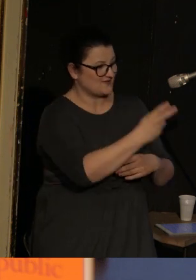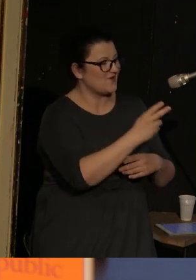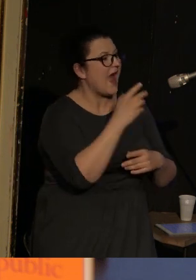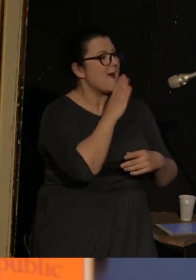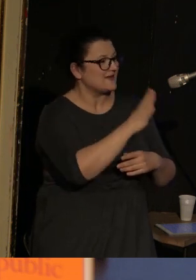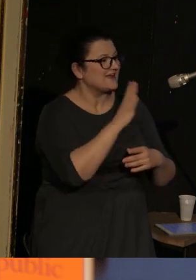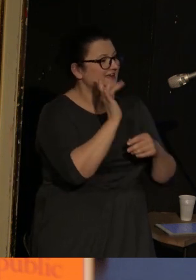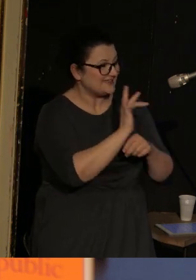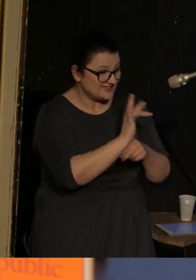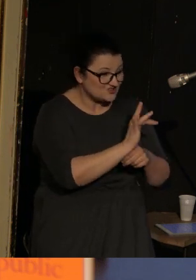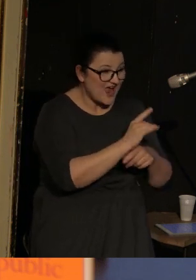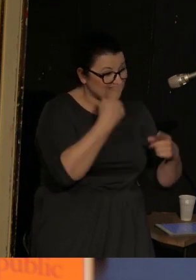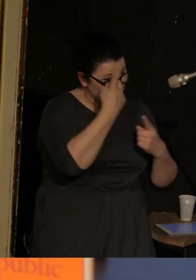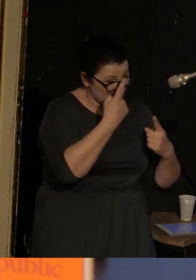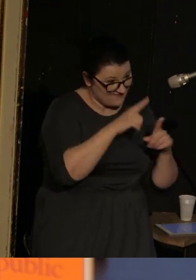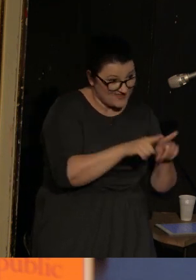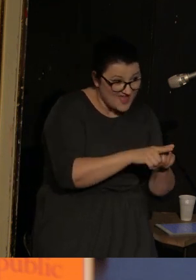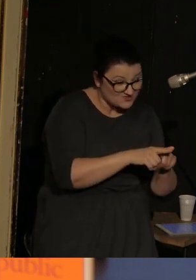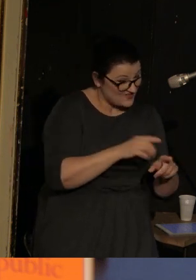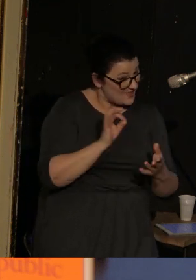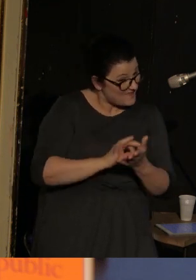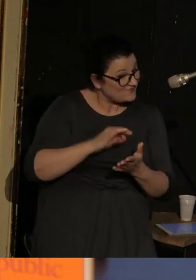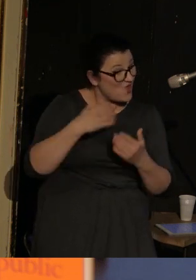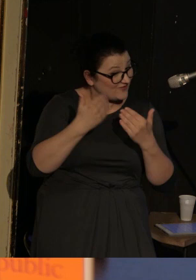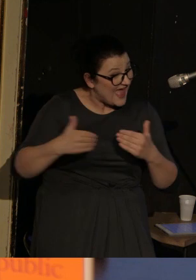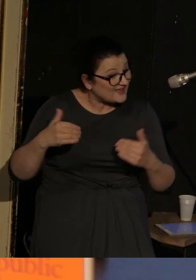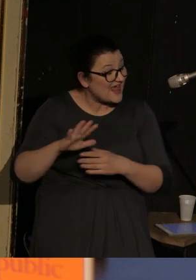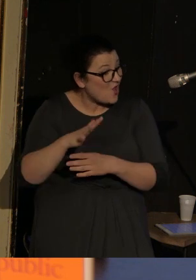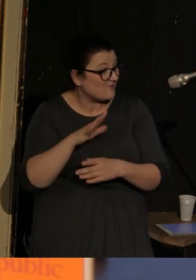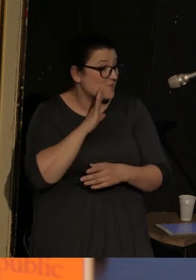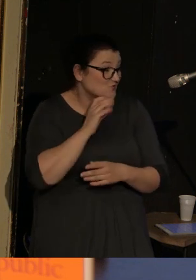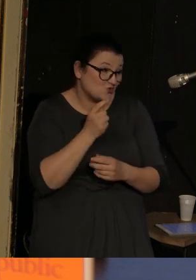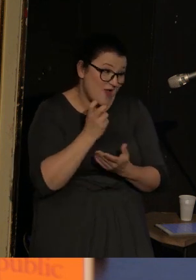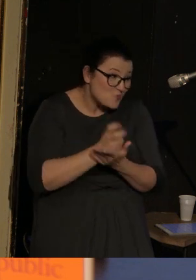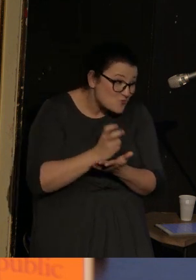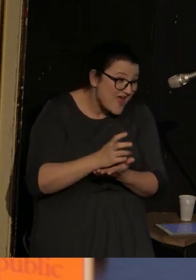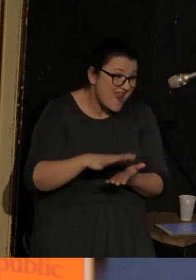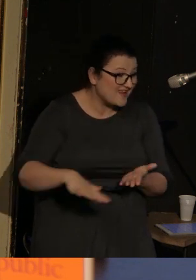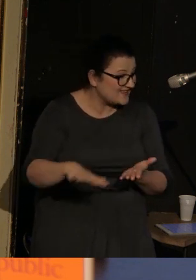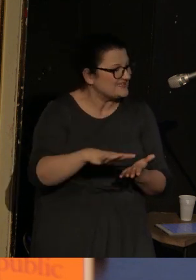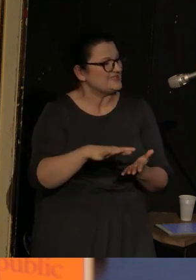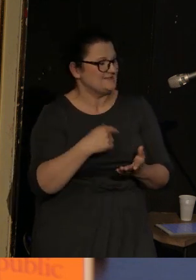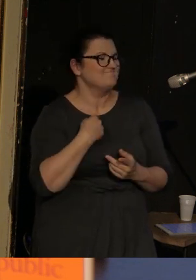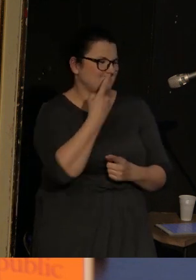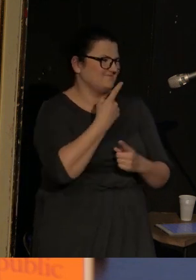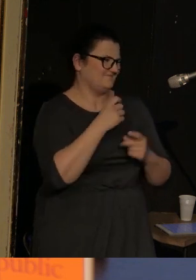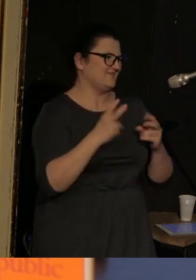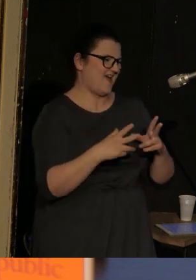która się zastanawia czy to na pewno jest teatr lalkowy, a może trochę chodzi o burdel, to doszliśmy do wniosku, że to jest jedno i drugie.